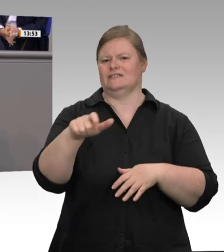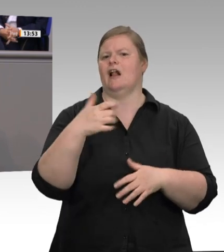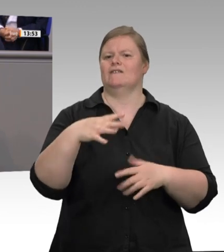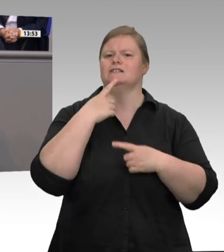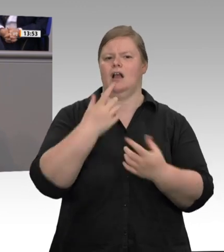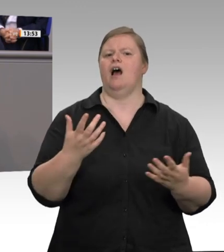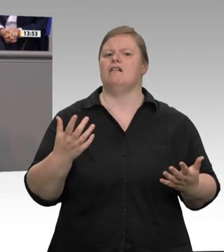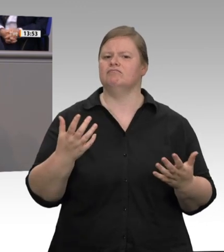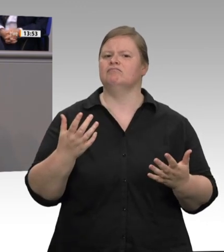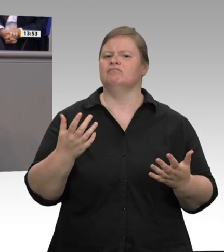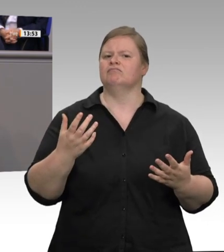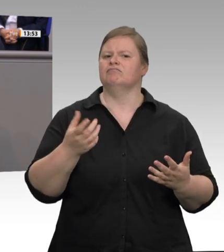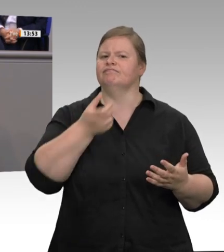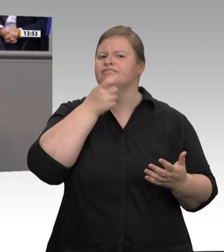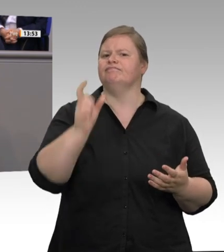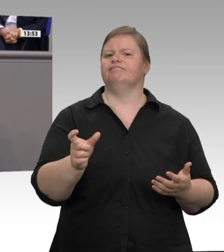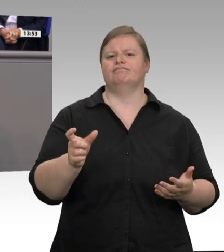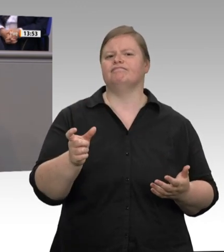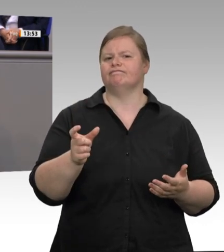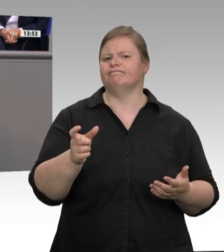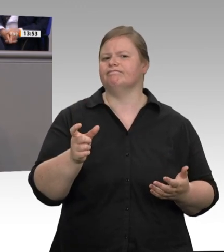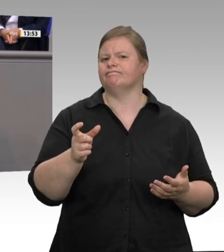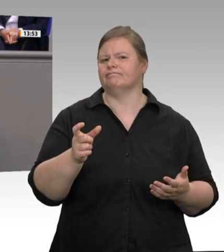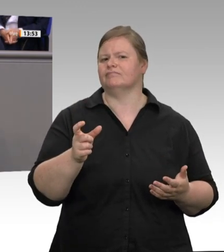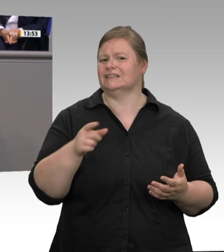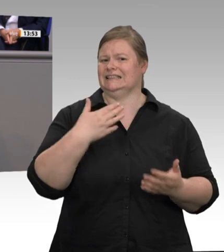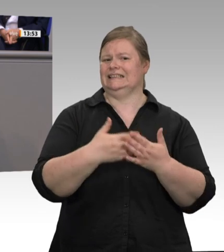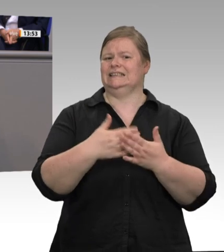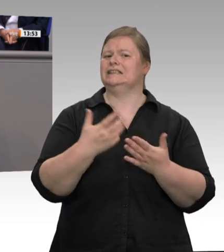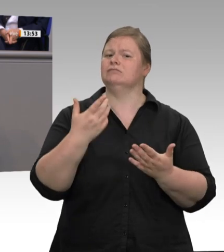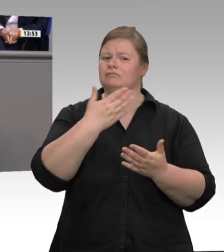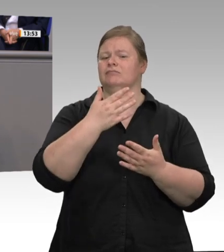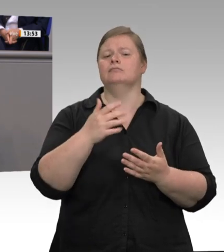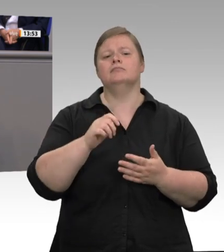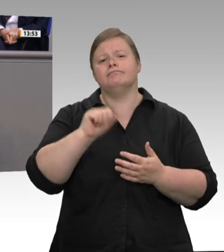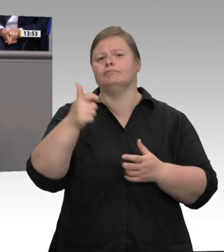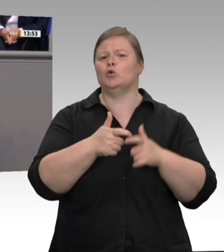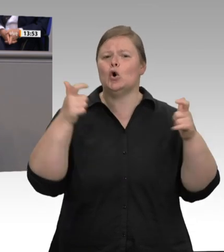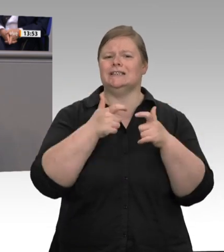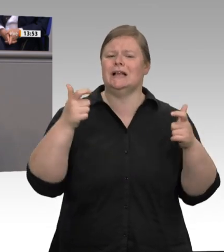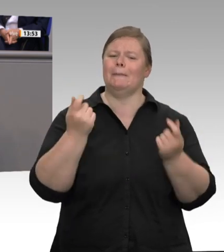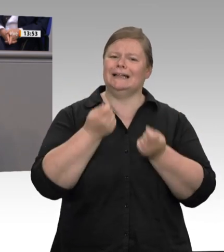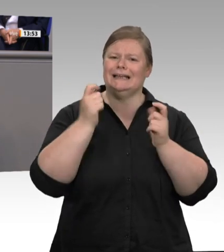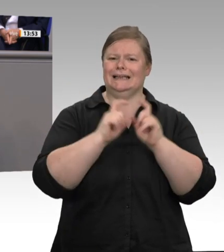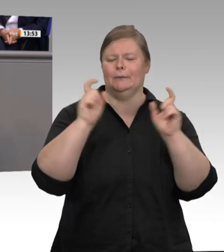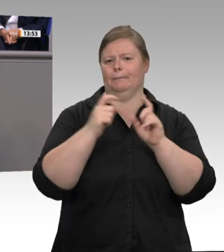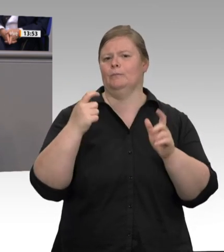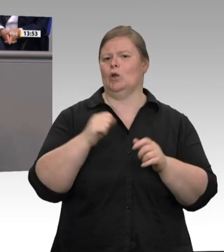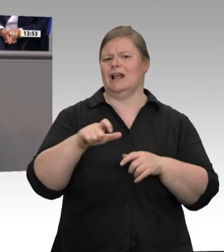festgestellt. Im Zuge der Pandemiebekämpfung konnte Nordrhein-Westfalen den Arbeitsschutz